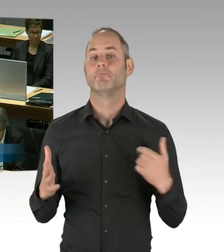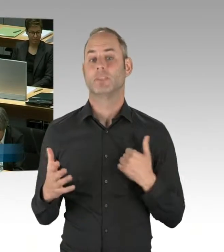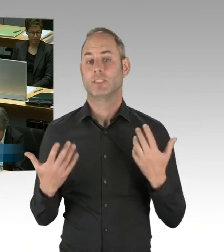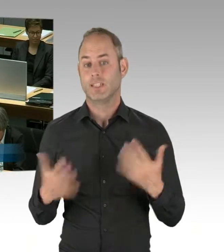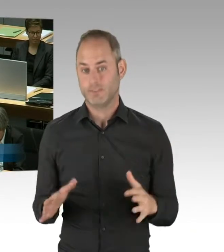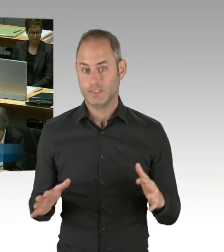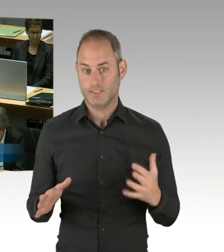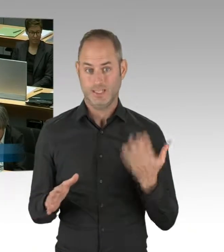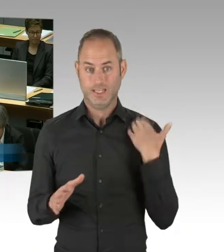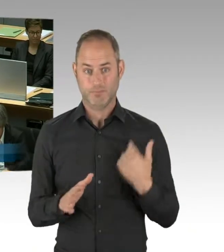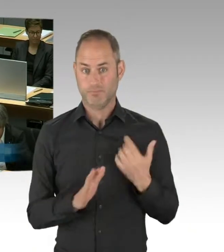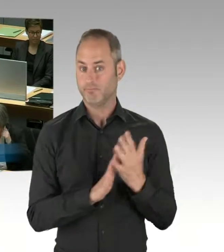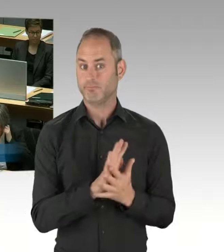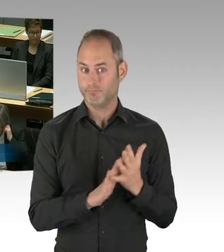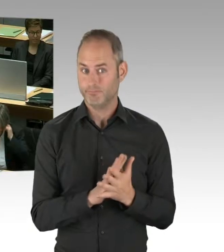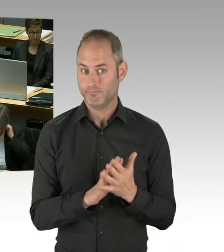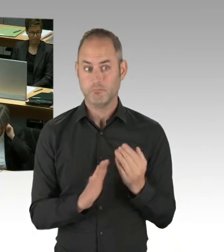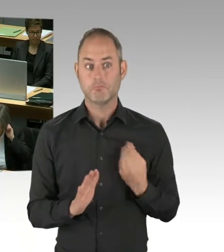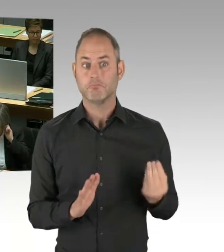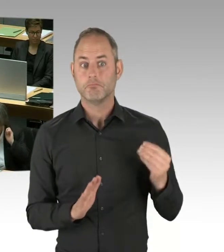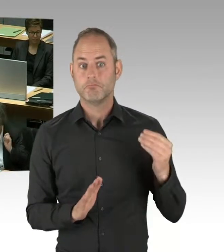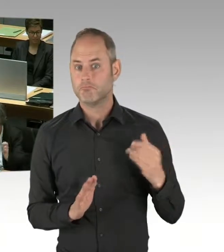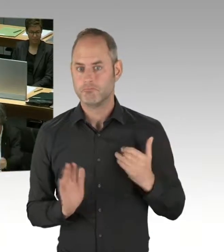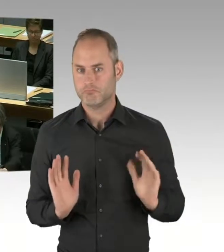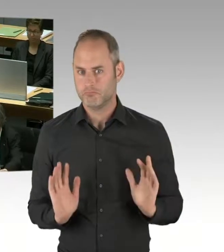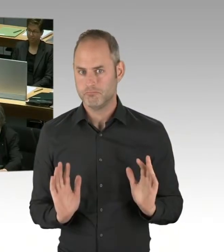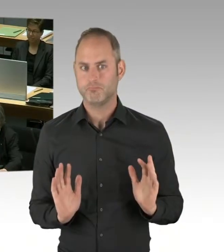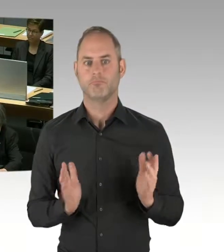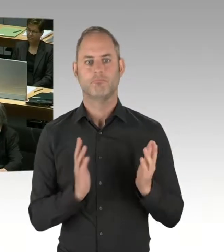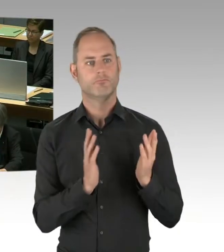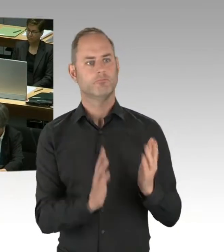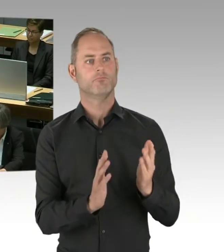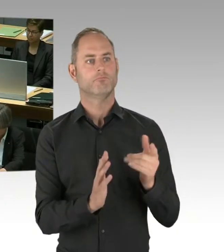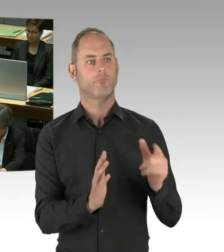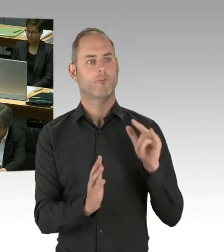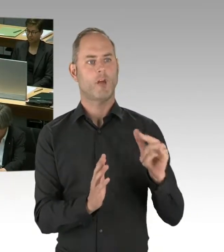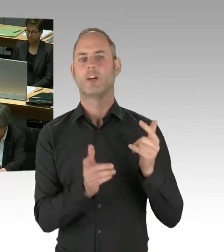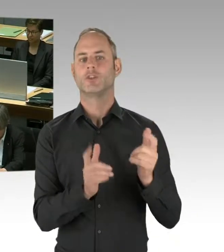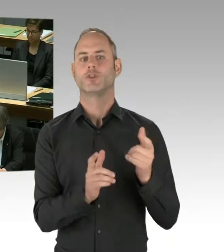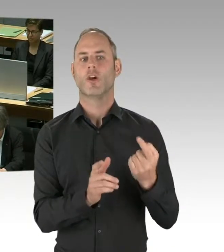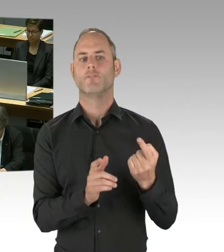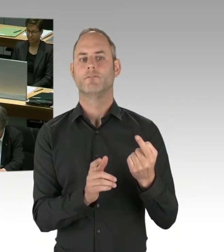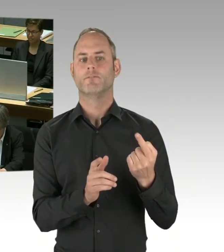dass sie im Rahmen ihrer Abarbeitung auf diesem Wege auch mit dem Thema der Dübel fertig wird.